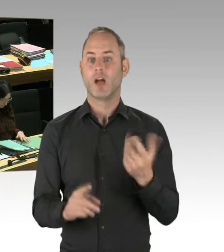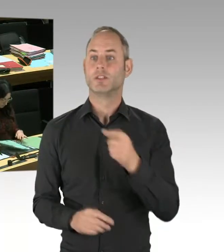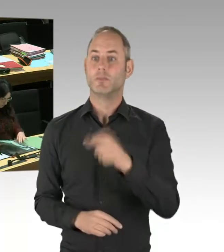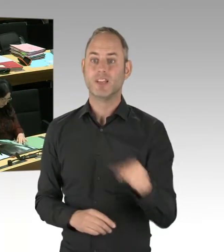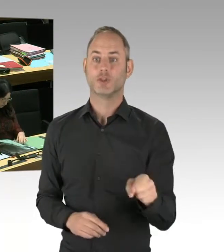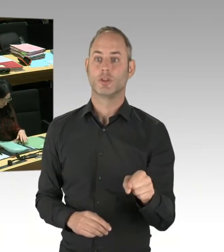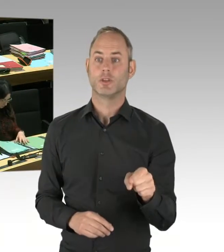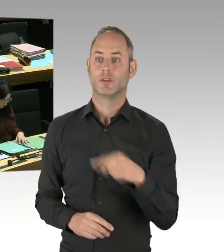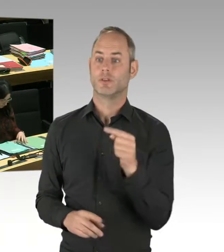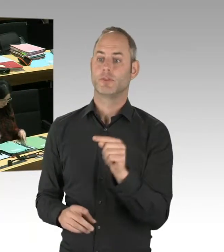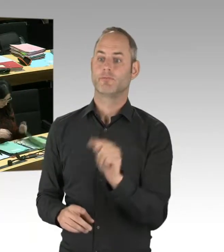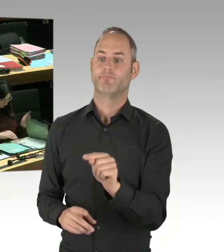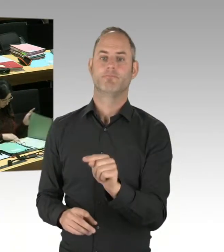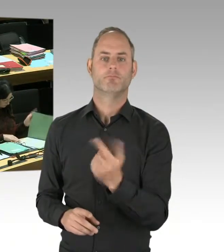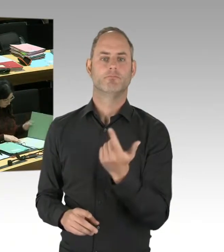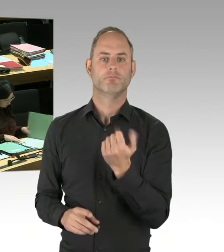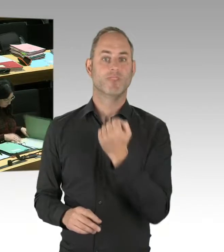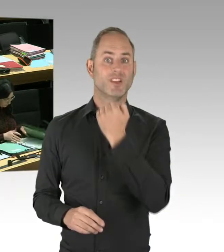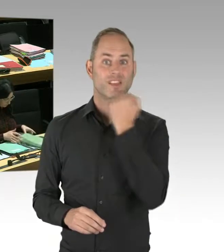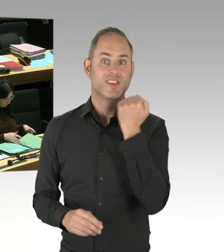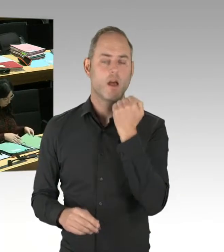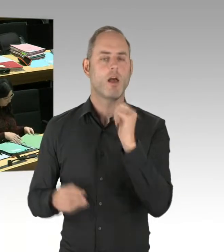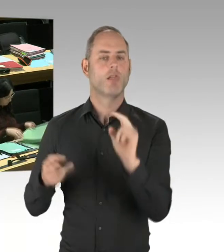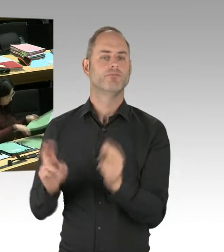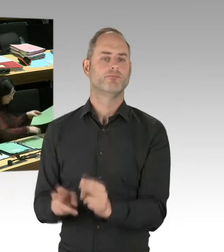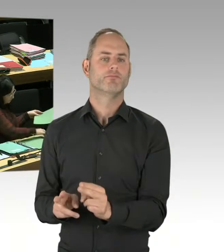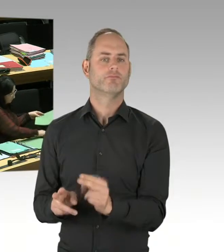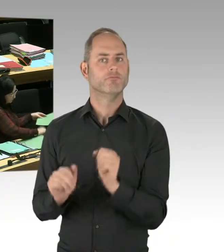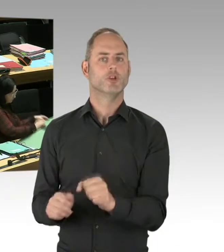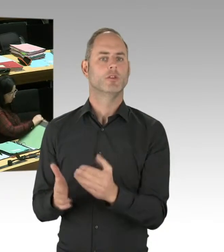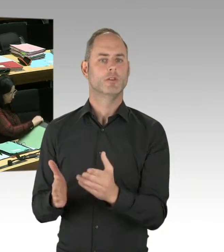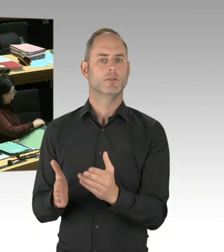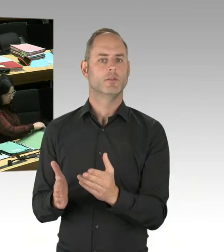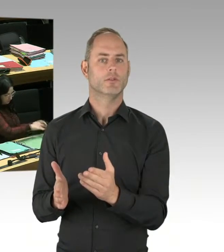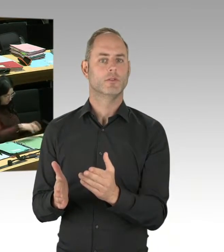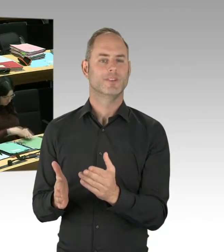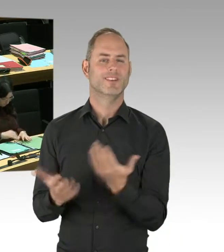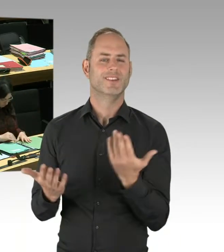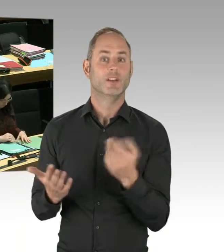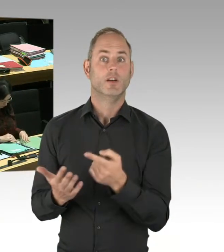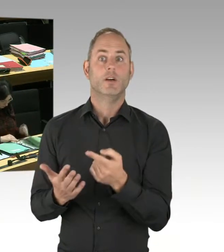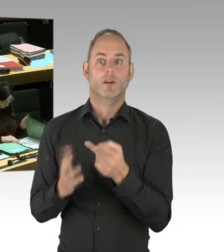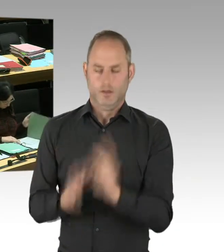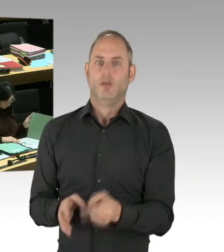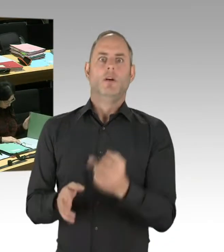Und dass wir mit allen in der Stadt reden, die sich zu Gewaltfreiheit bekennen, ist eine Selbstverständlichkeit,